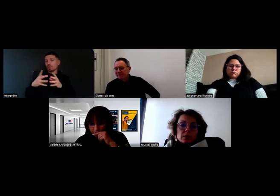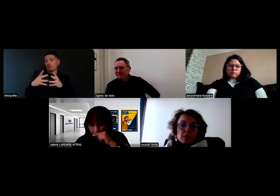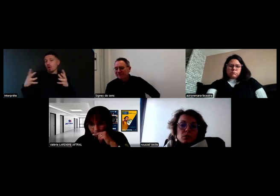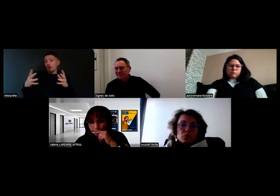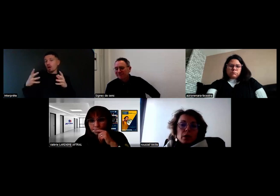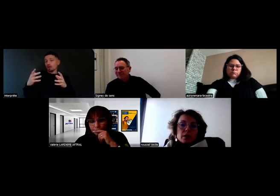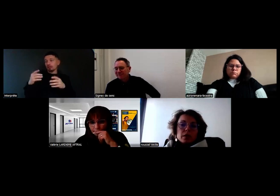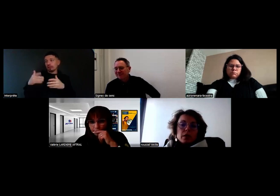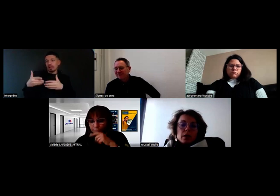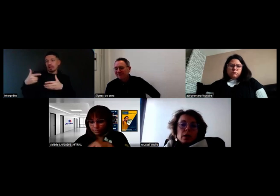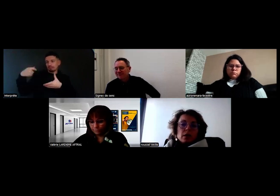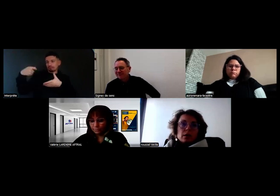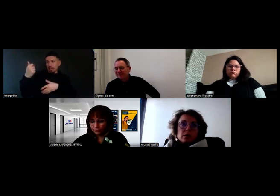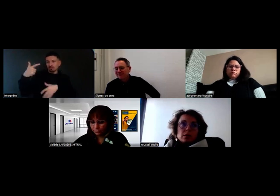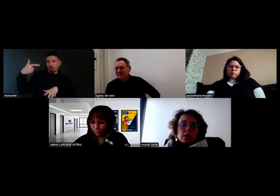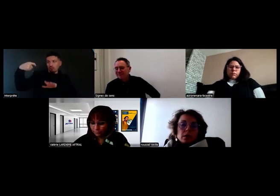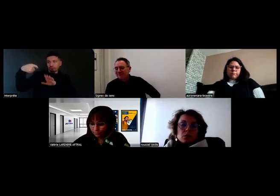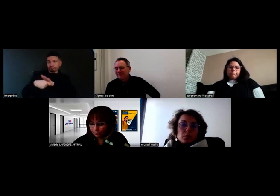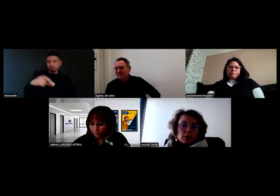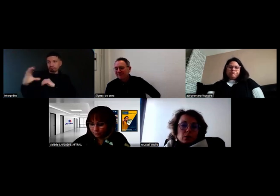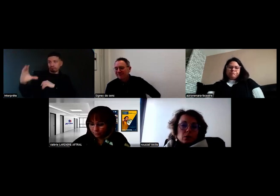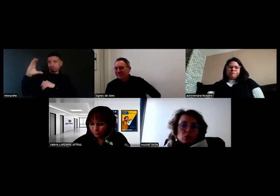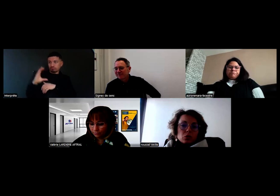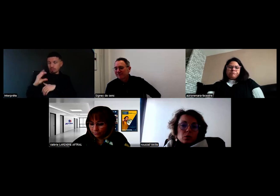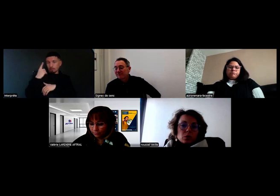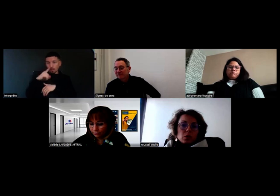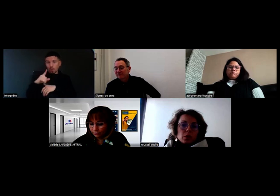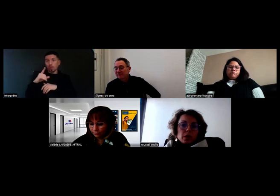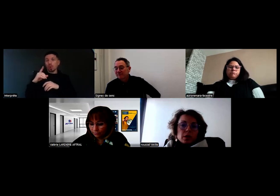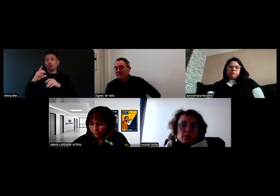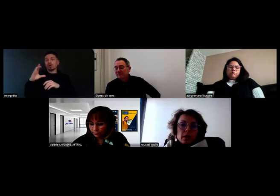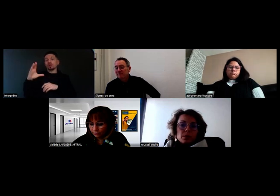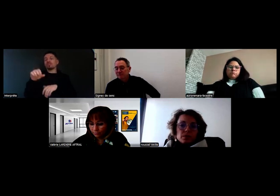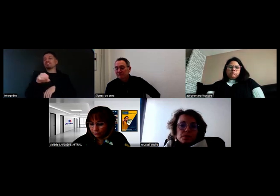pour installer des lumières dans notre chambre froide principale.